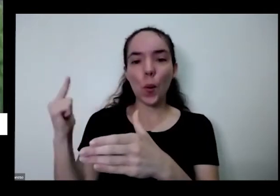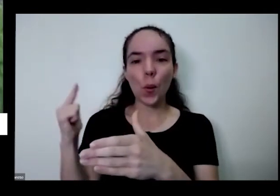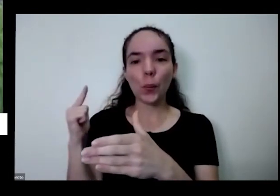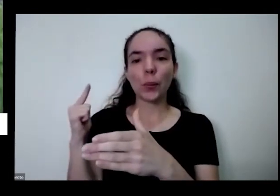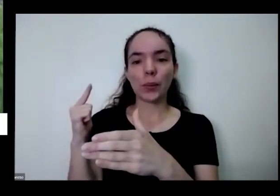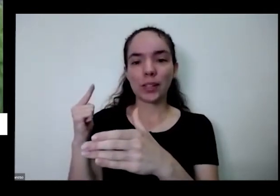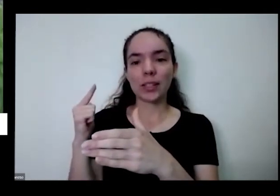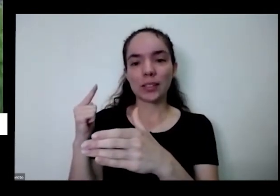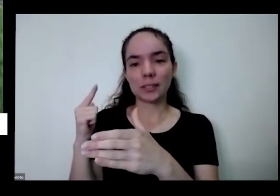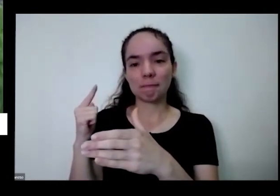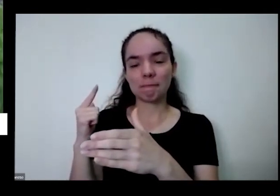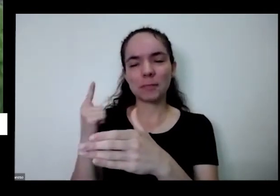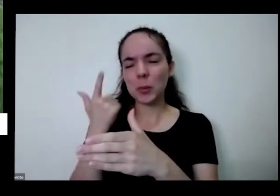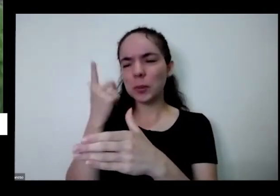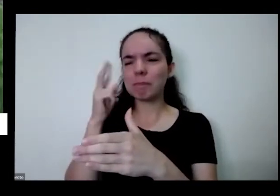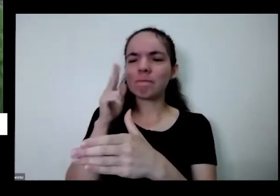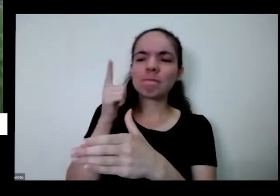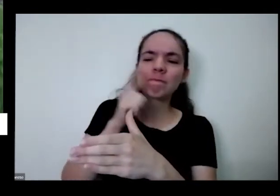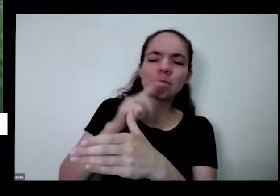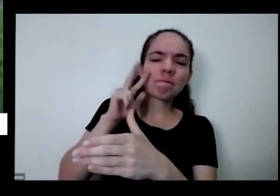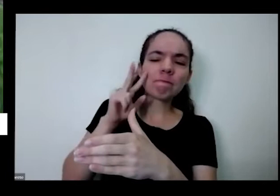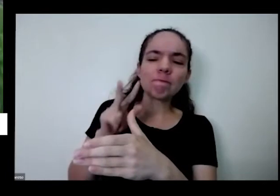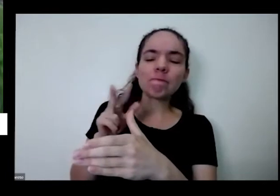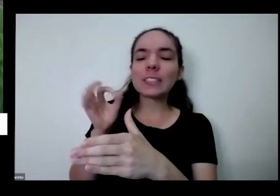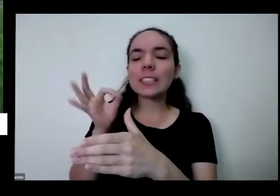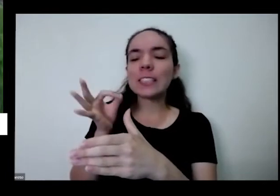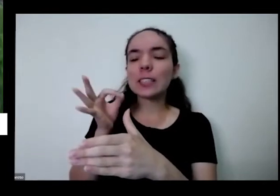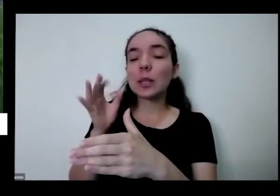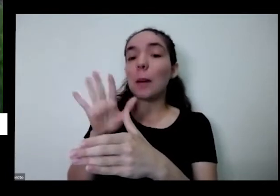consigo medicamento direito mas eu acho que é uma sedinha que você já tá vindo aqui também sozinha